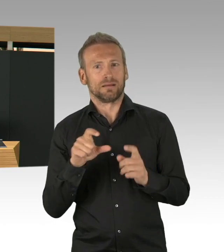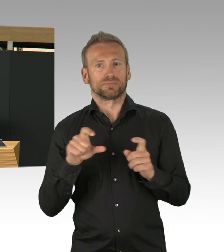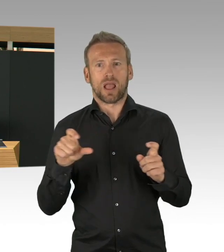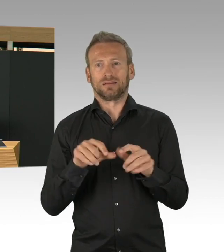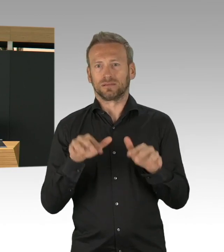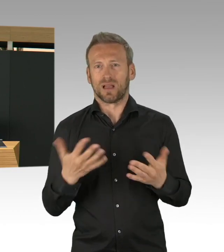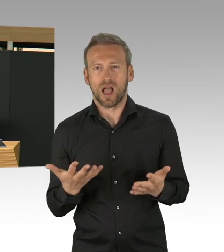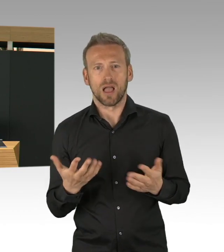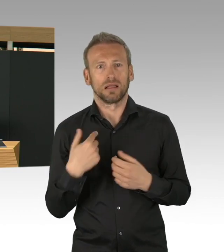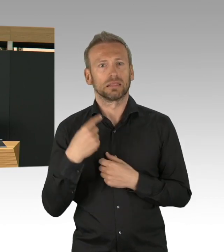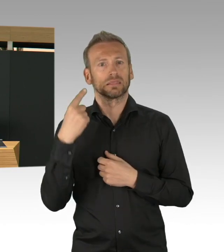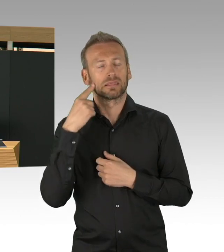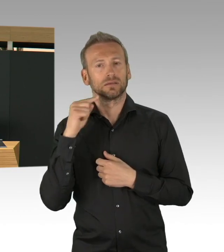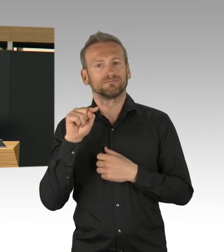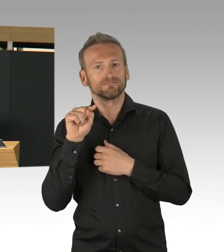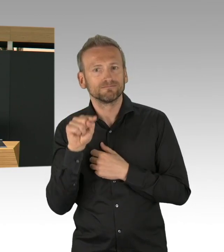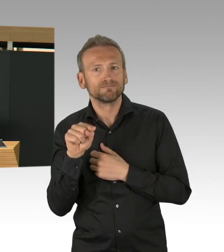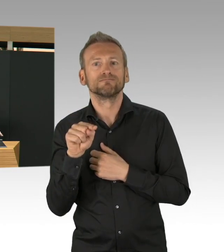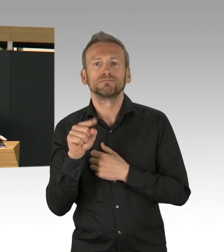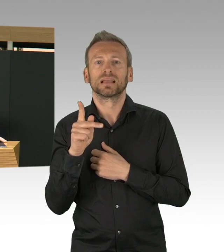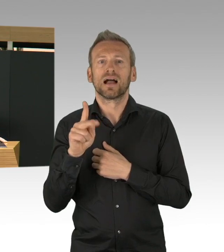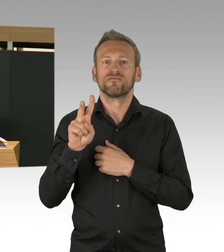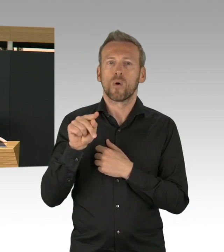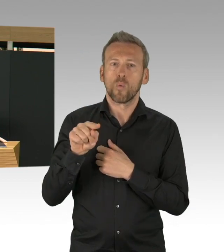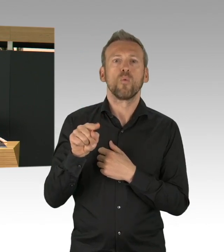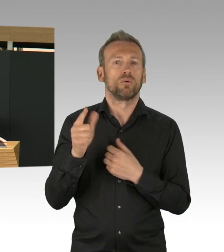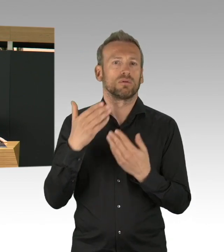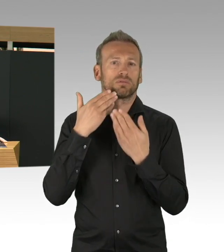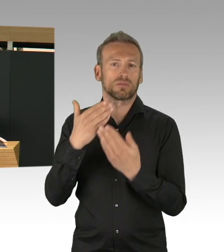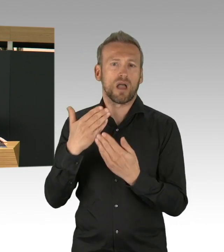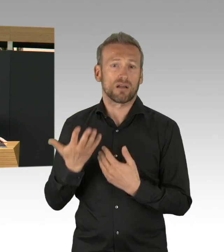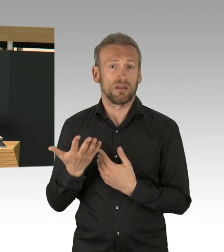und, ähm, wir haben bisher 135.000 Testungen auch vorgenommen